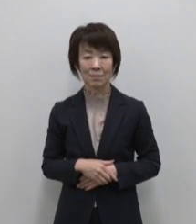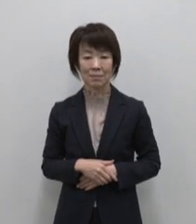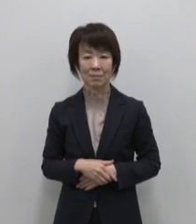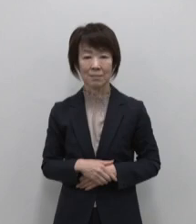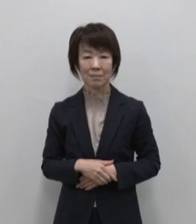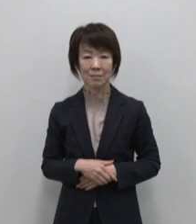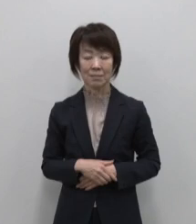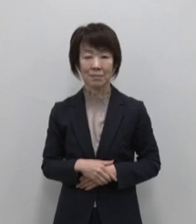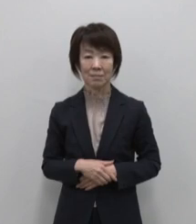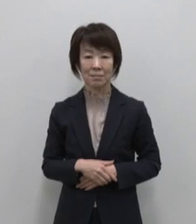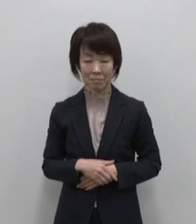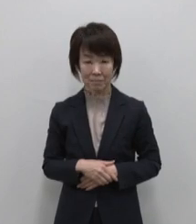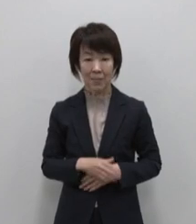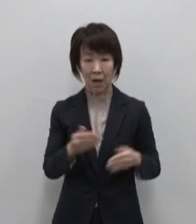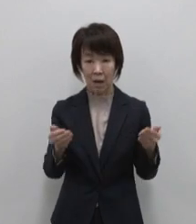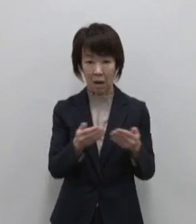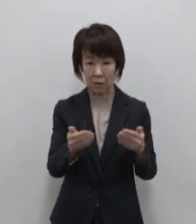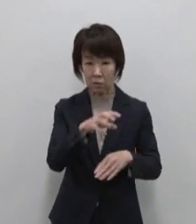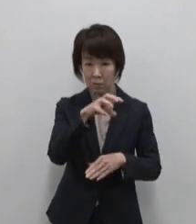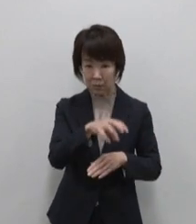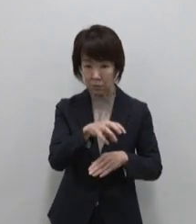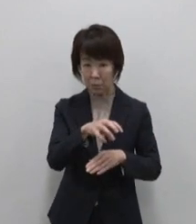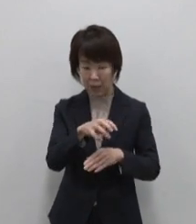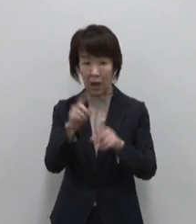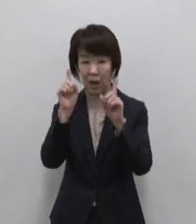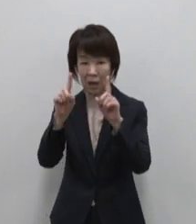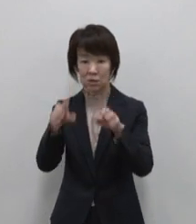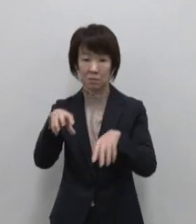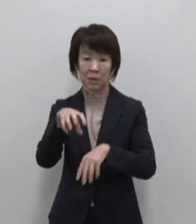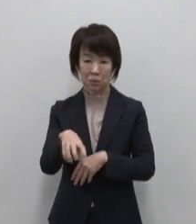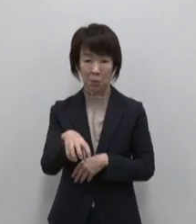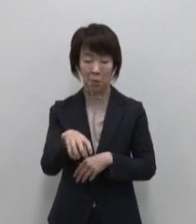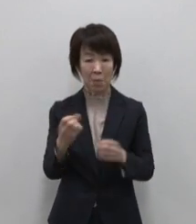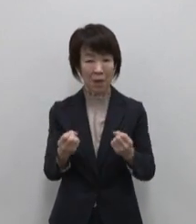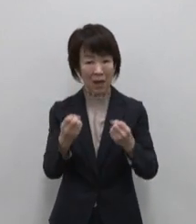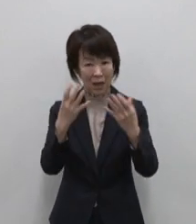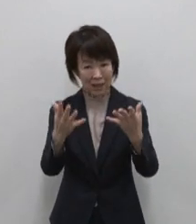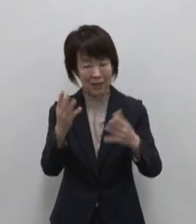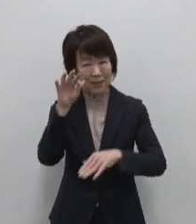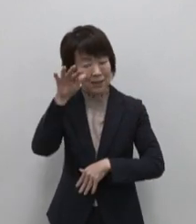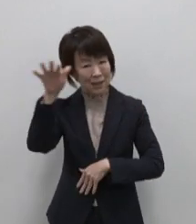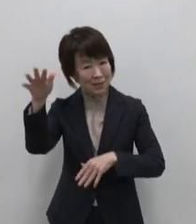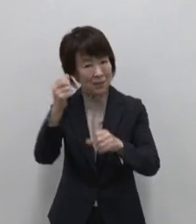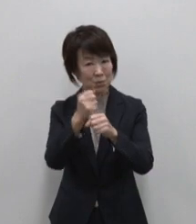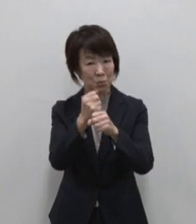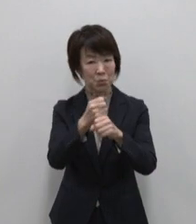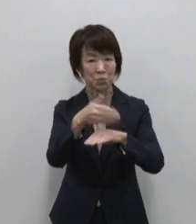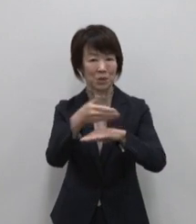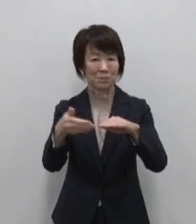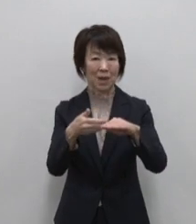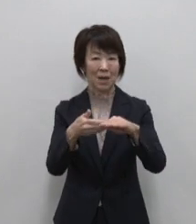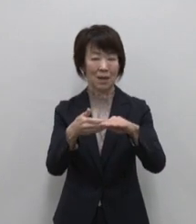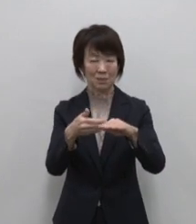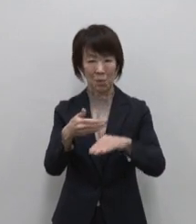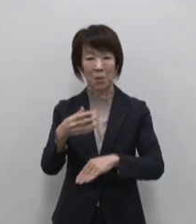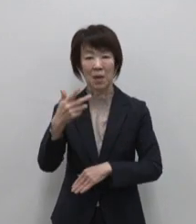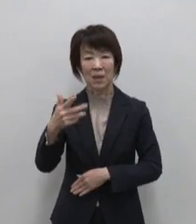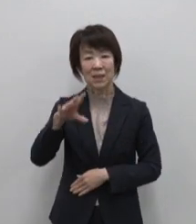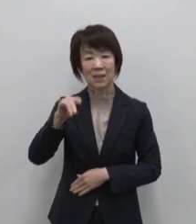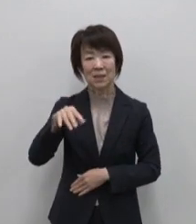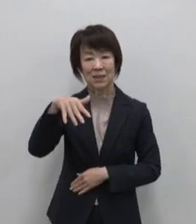働く場所が遊ぶ場所 新しい なつかしいをつくる島 式根島